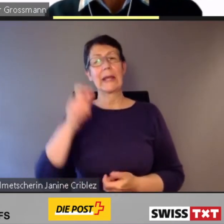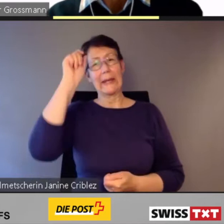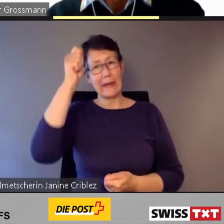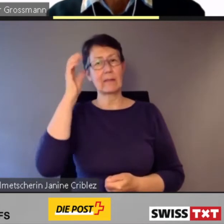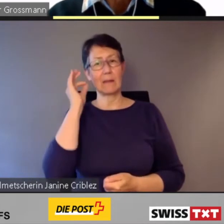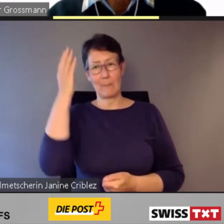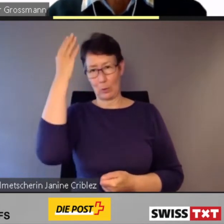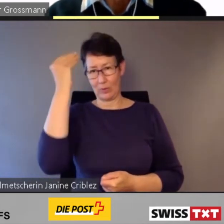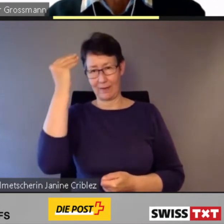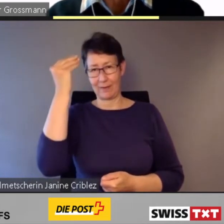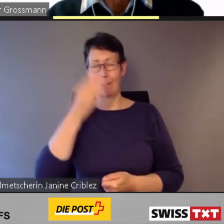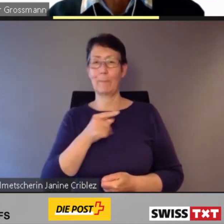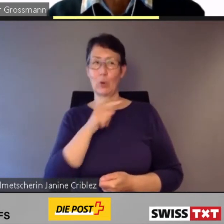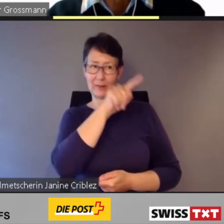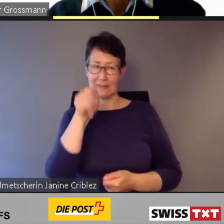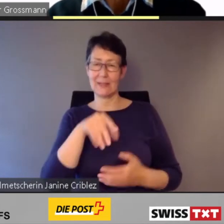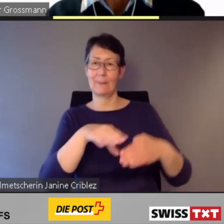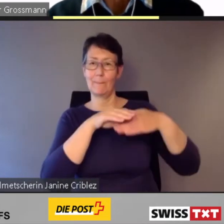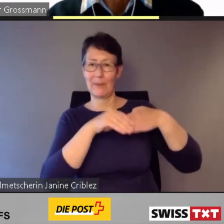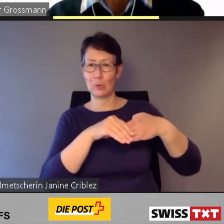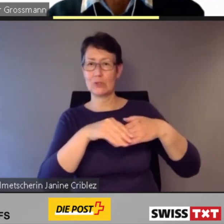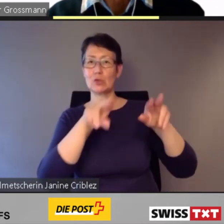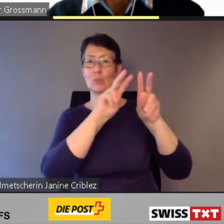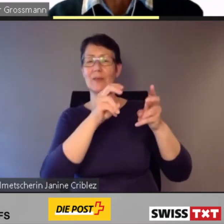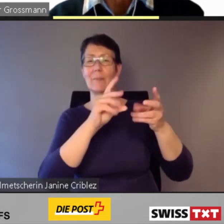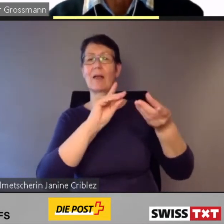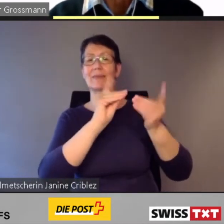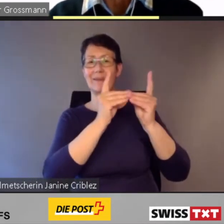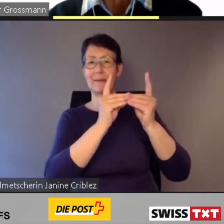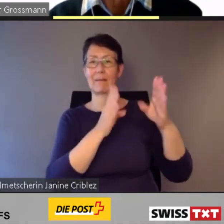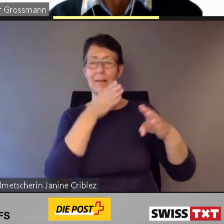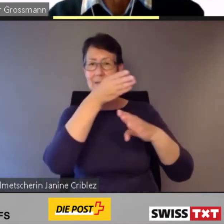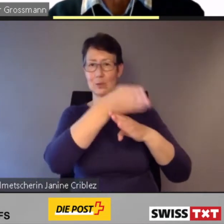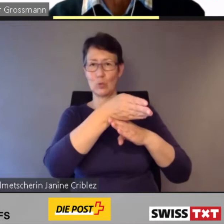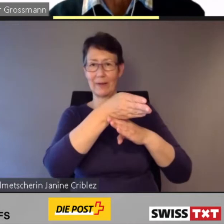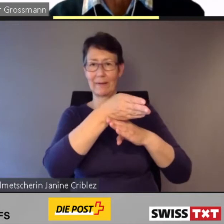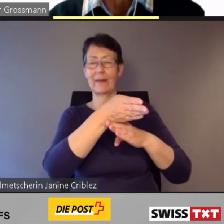Ich begrüsse Sie zum Thema digitale Zugänglichkeit im öffentlichen Verkehr. Und ich bedanke mich für Ihr Interesse.